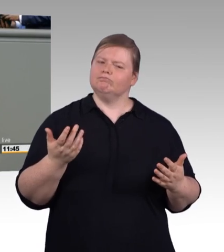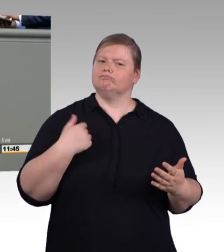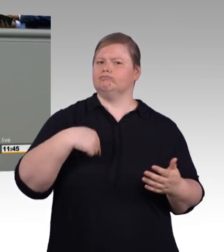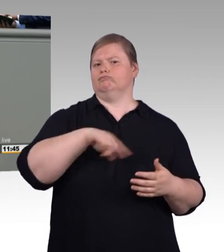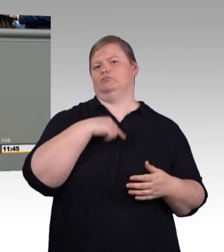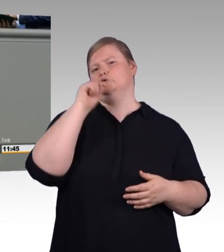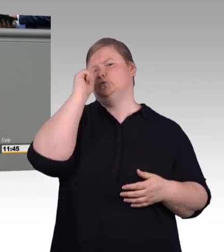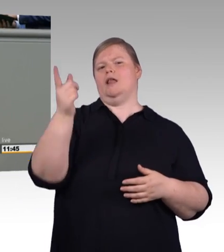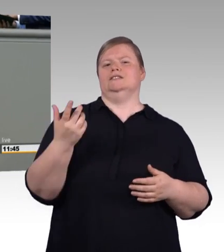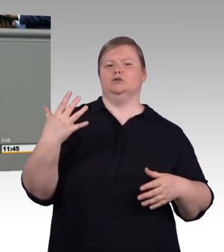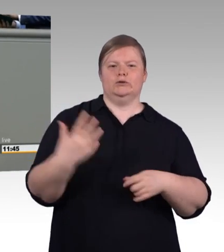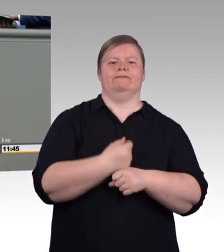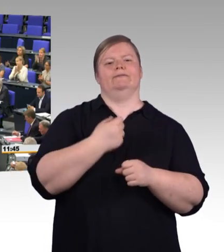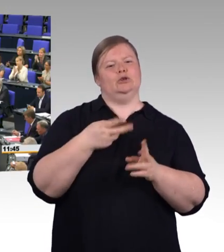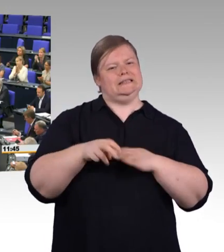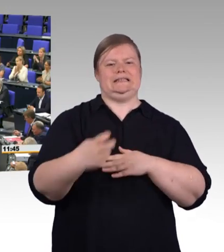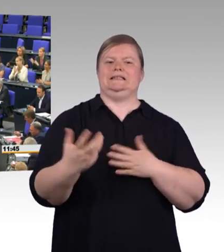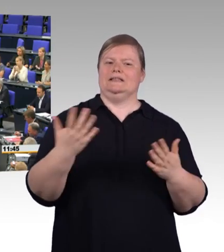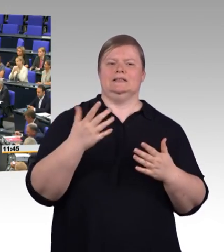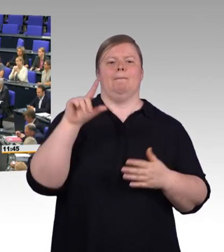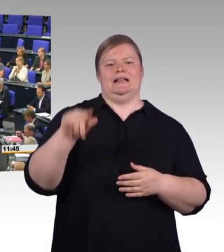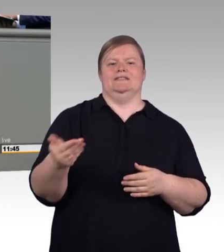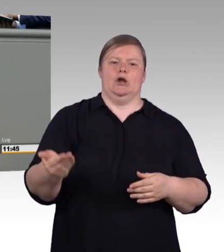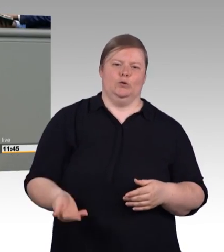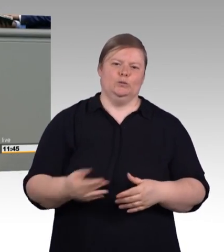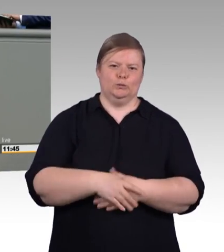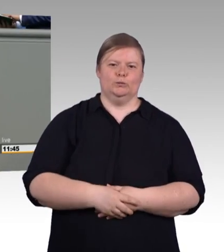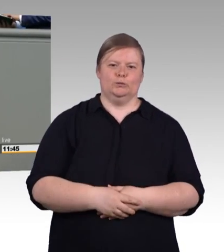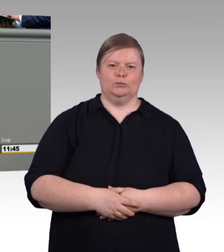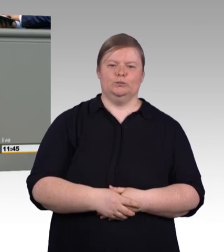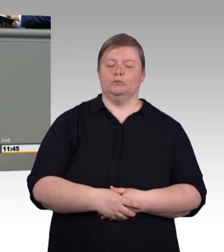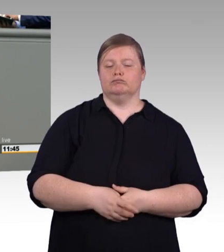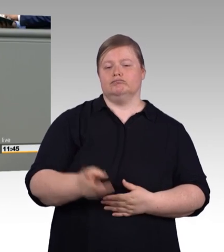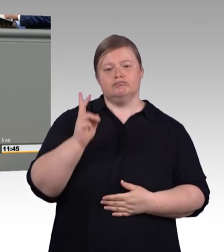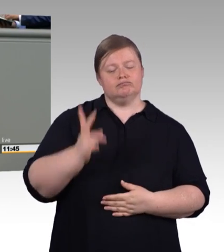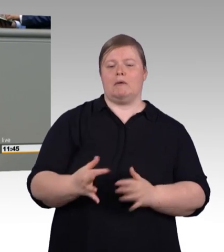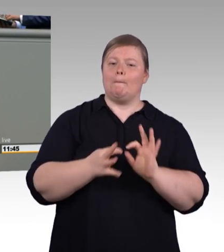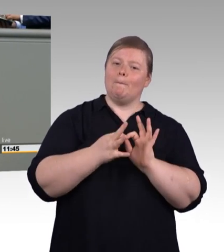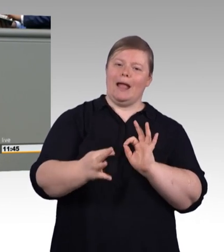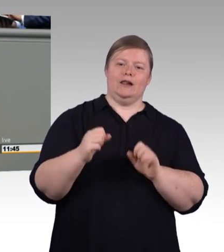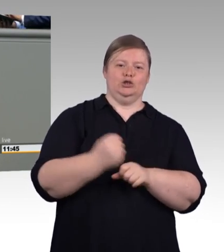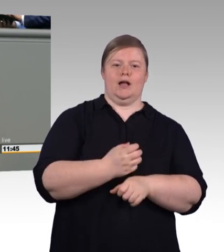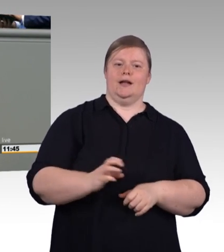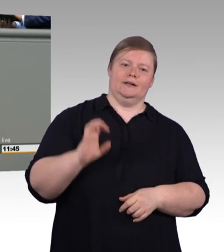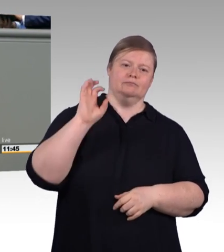an alle jungen Menschen: Eure Ausbildung ist etwas wert. Sie ist uns mindestens eine angemessene Vergütung wert